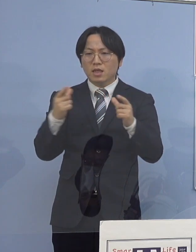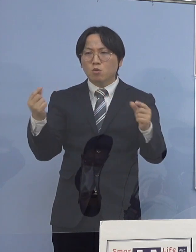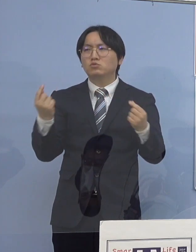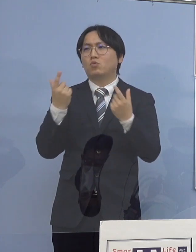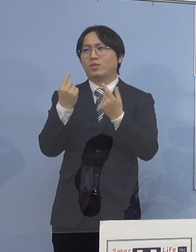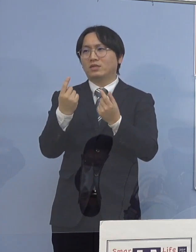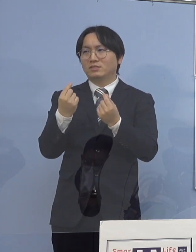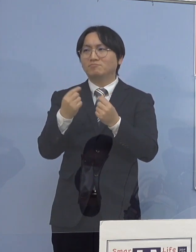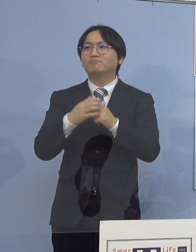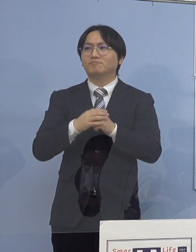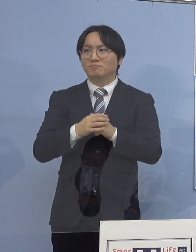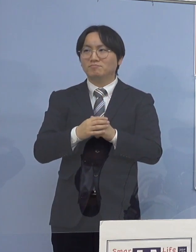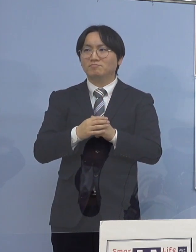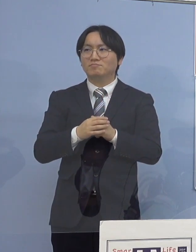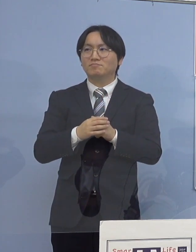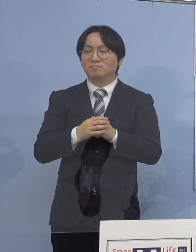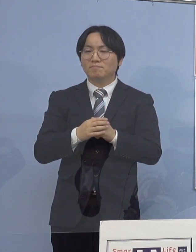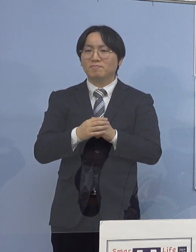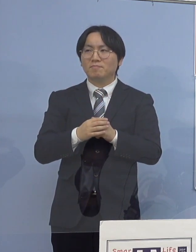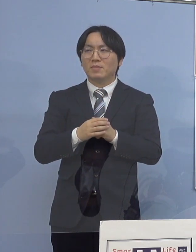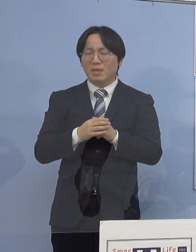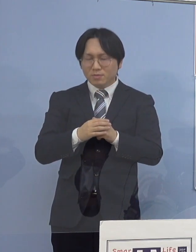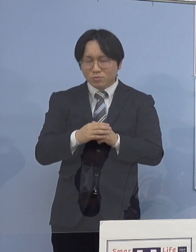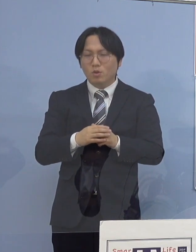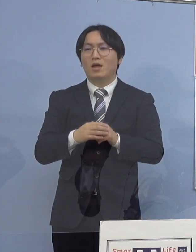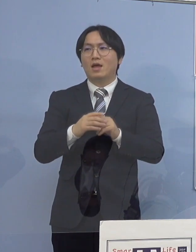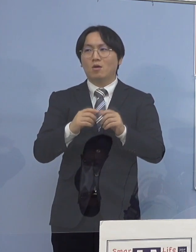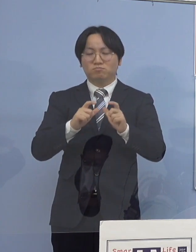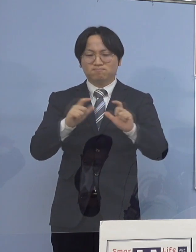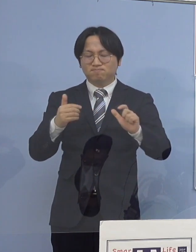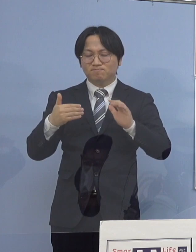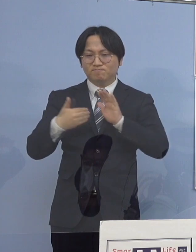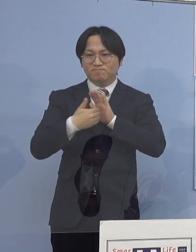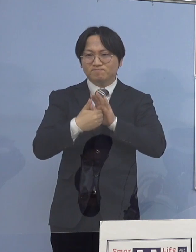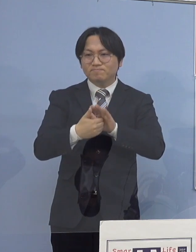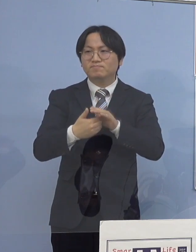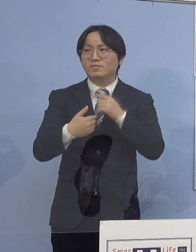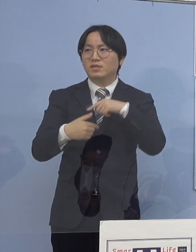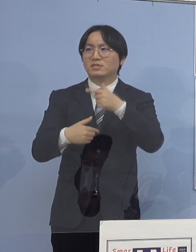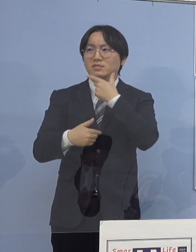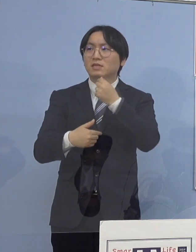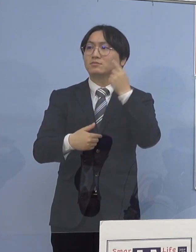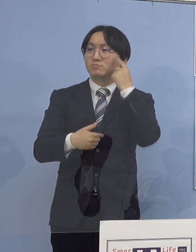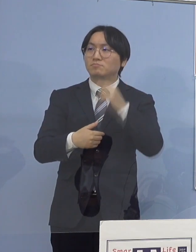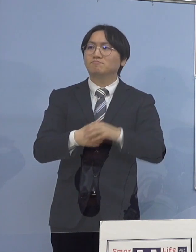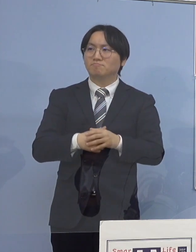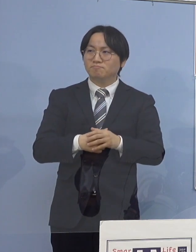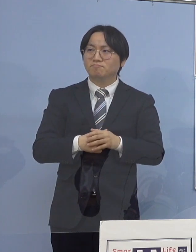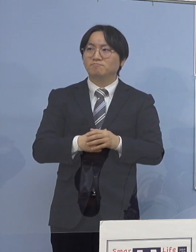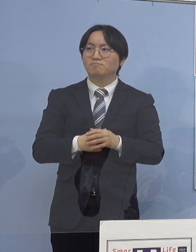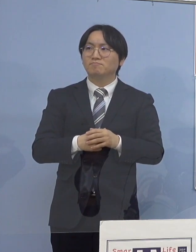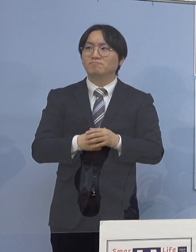何とか抑えていくことができればと このように考えております （徳島新聞社） あと、ちょっと具体例になって申し訳ないんですけれど